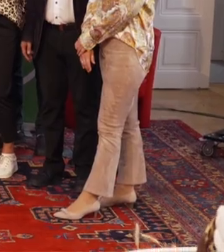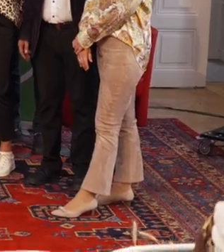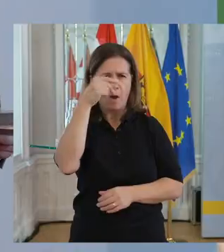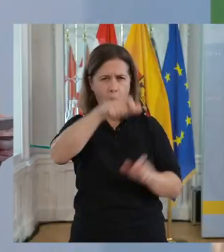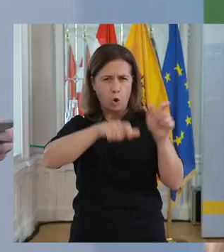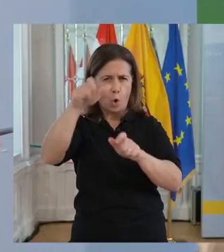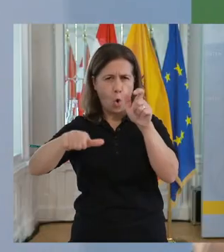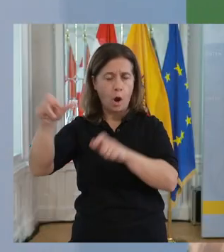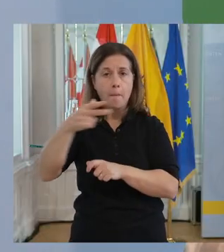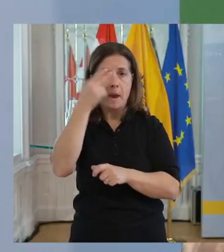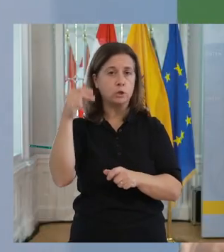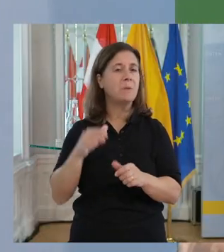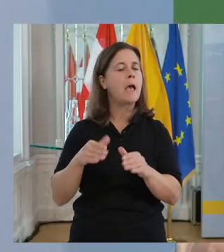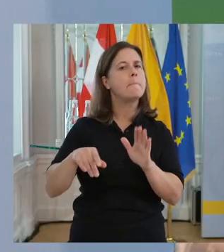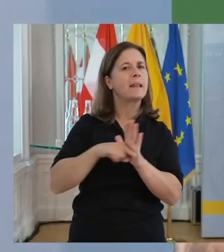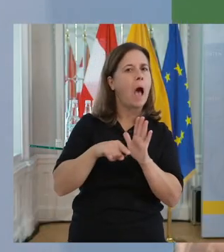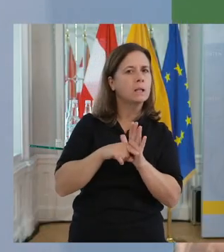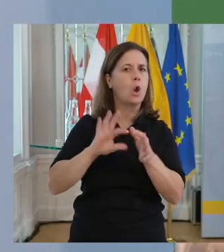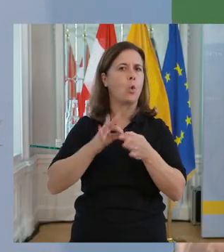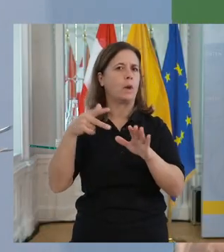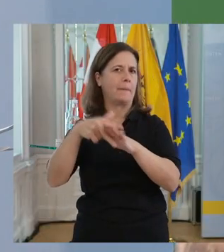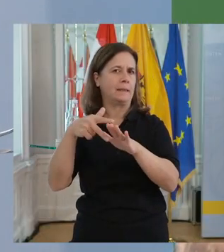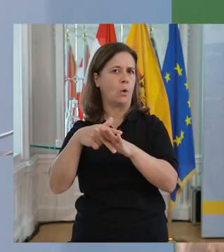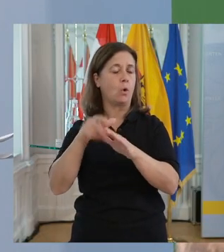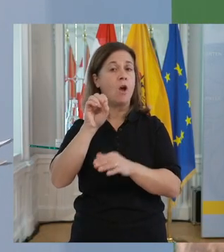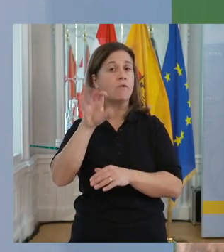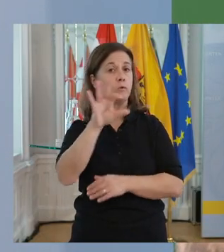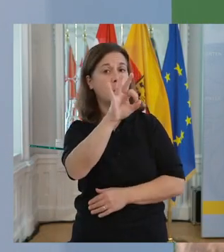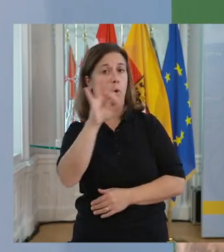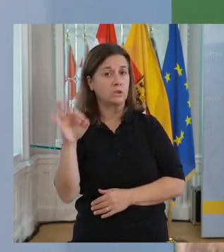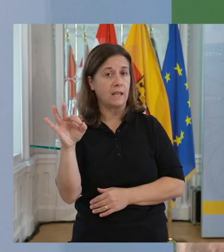15 % der Bevölkerung sind Menschen mit Benachteiligungen oder Behinderungen.